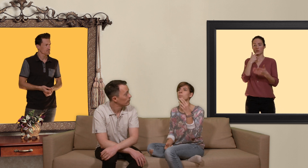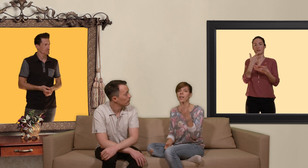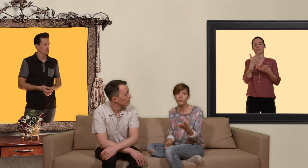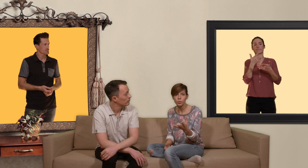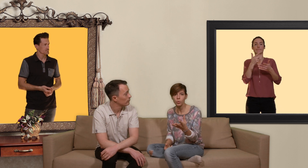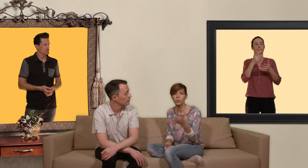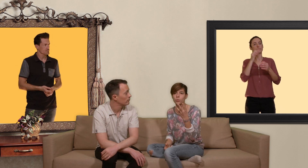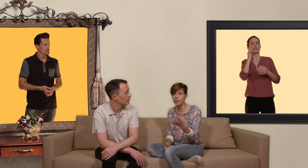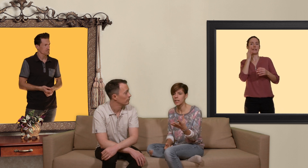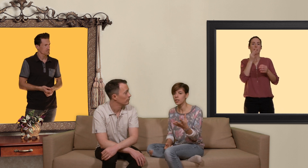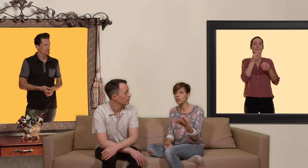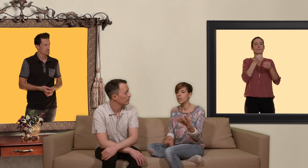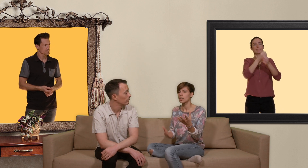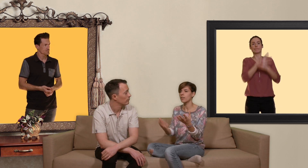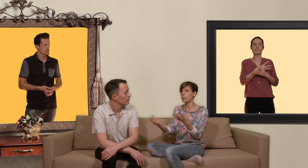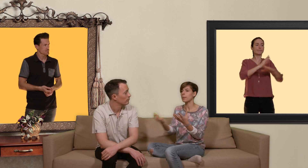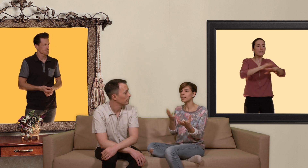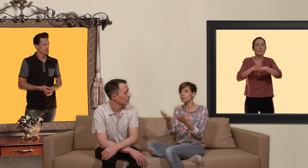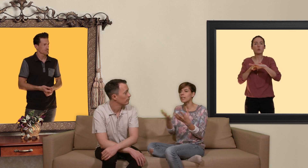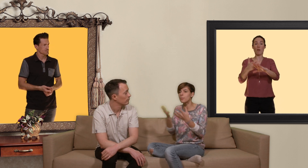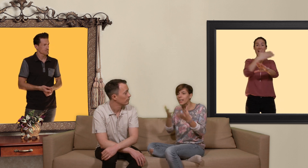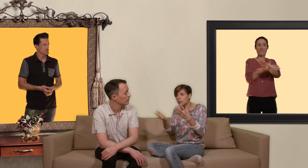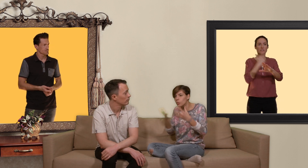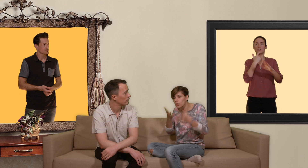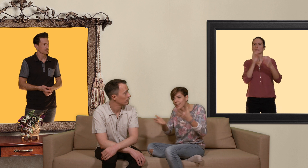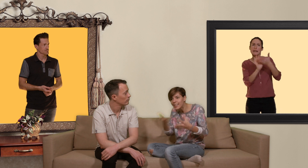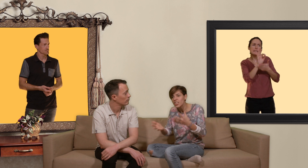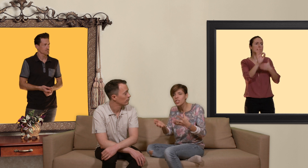de prévention du vih qui va permettre une élaboration de stratégies en